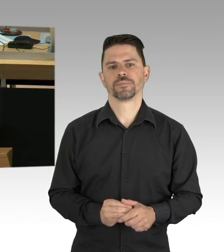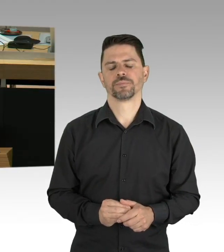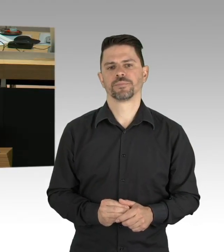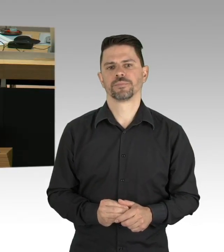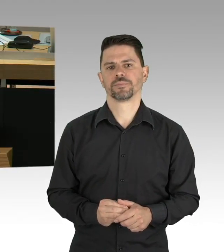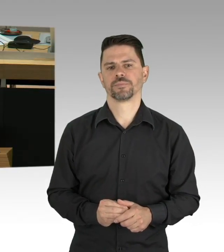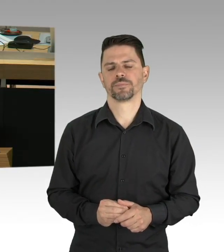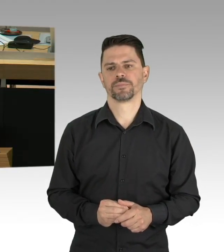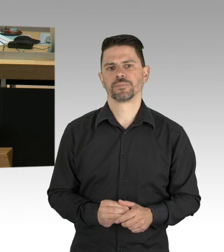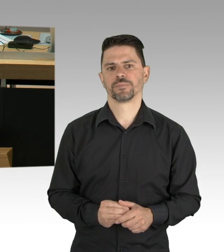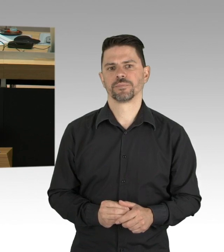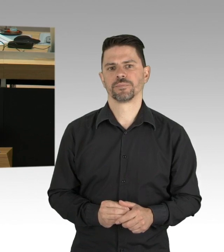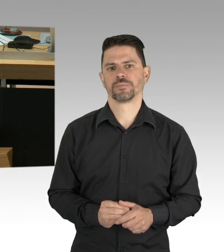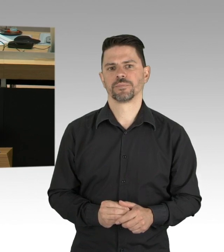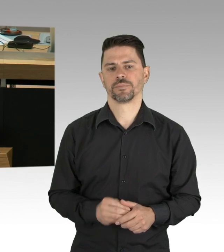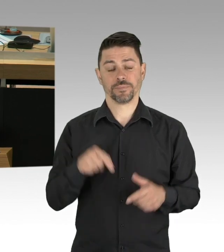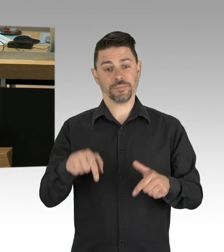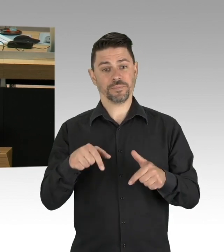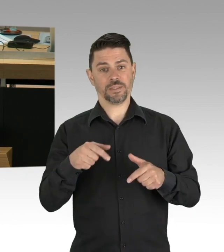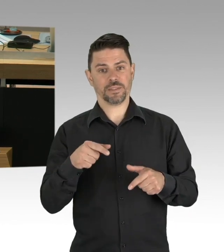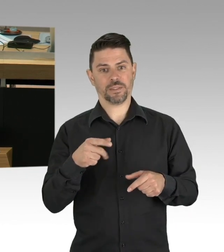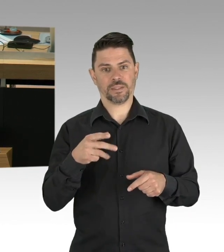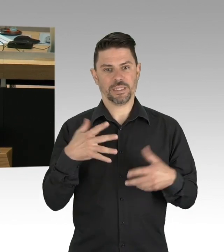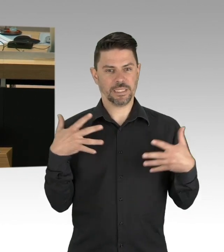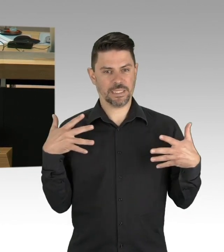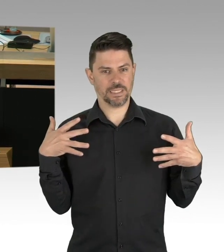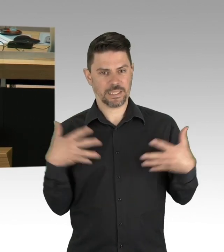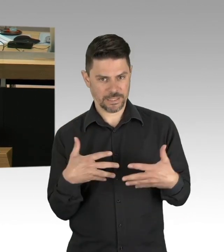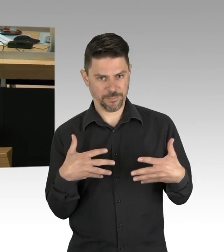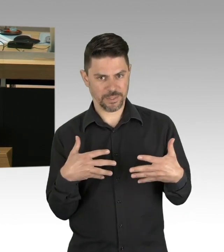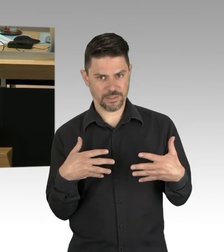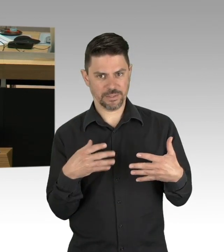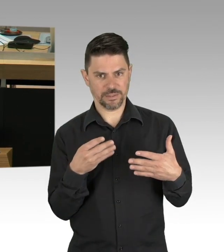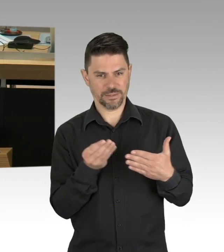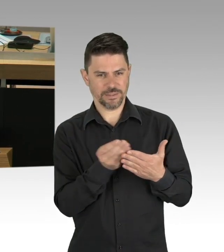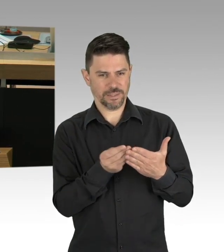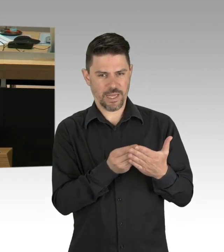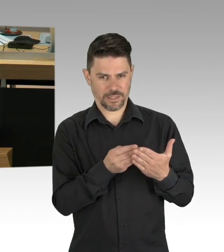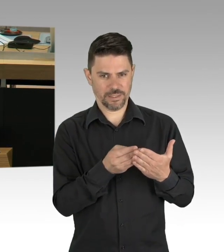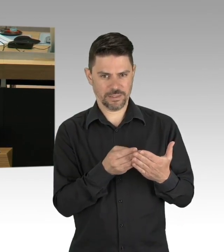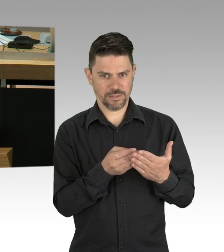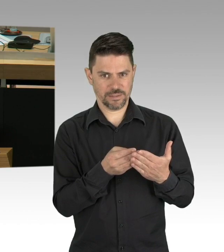in fast allen EU-Staaten hielten es die Politiker für nötig Stärke zu zeigen, sie haben eine Reihe von Beschränkungen eingeführt,